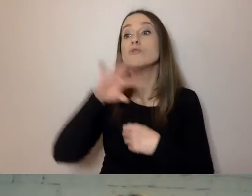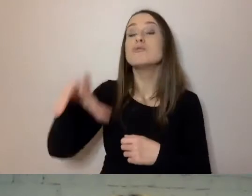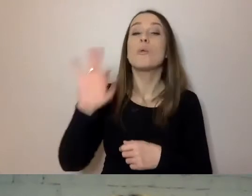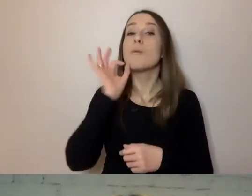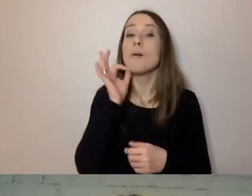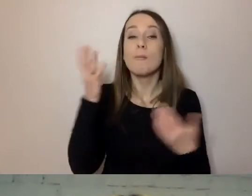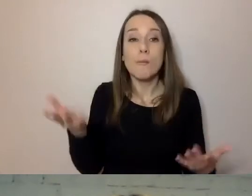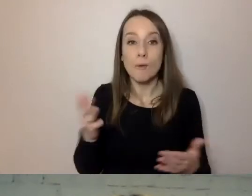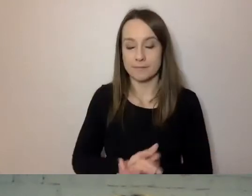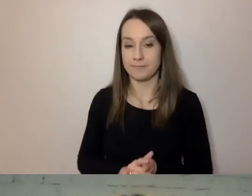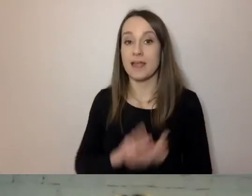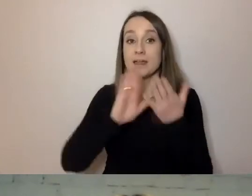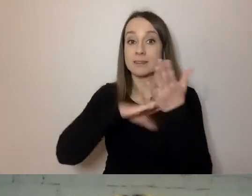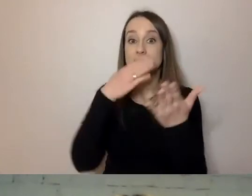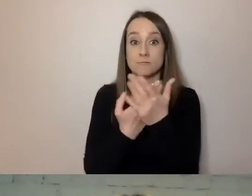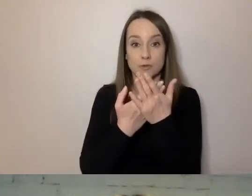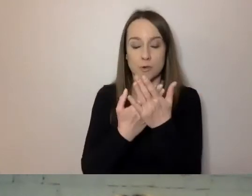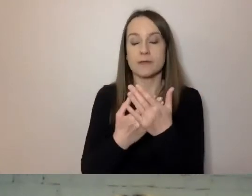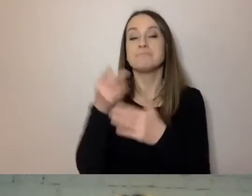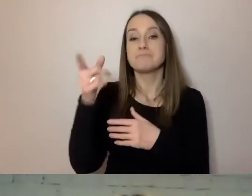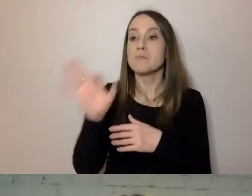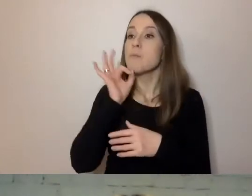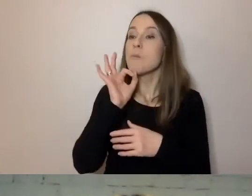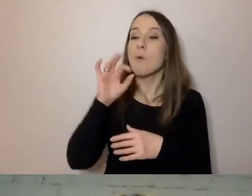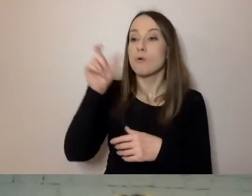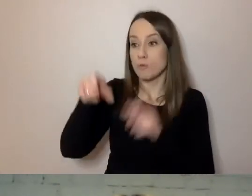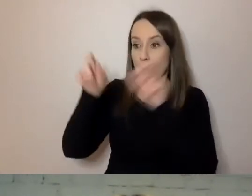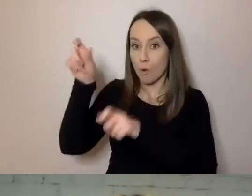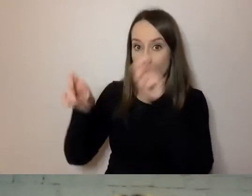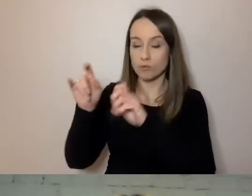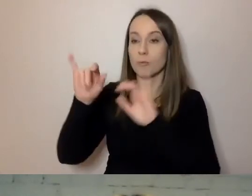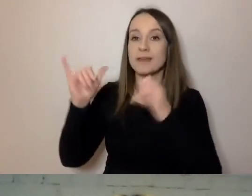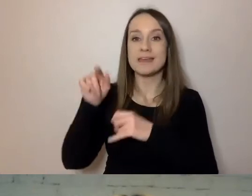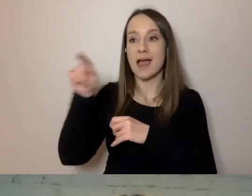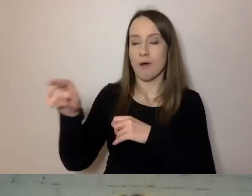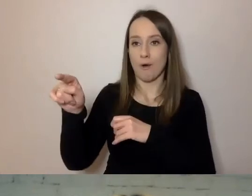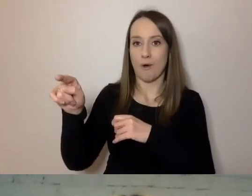Na przykład młode osoby ze względu na sposób przyjmowania mediów, informacji,